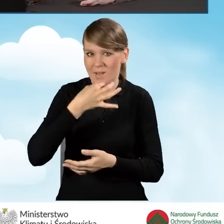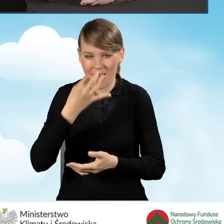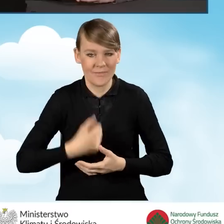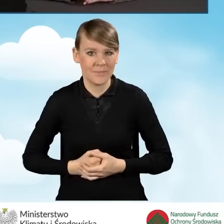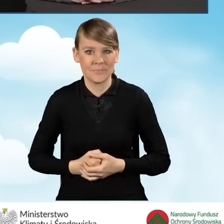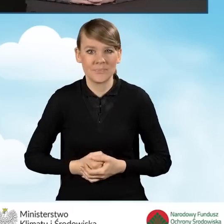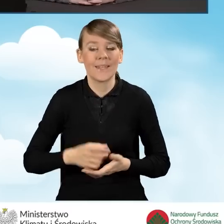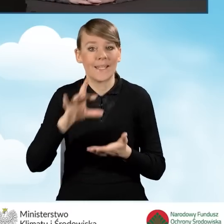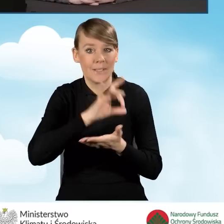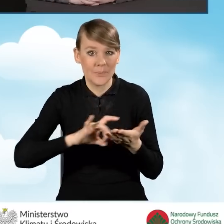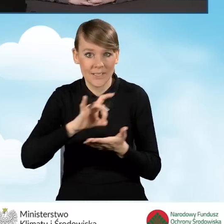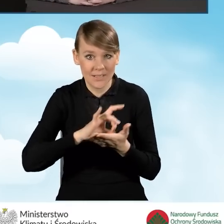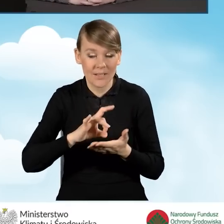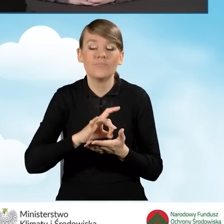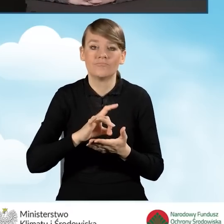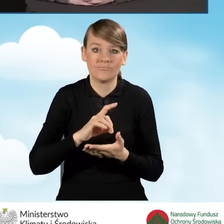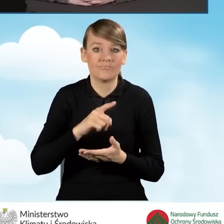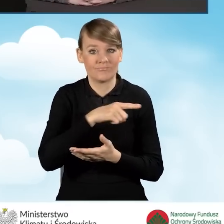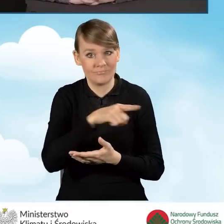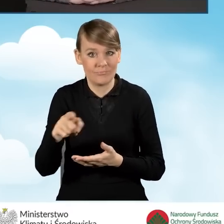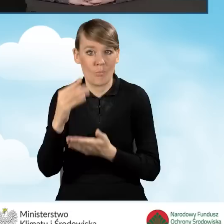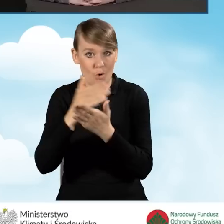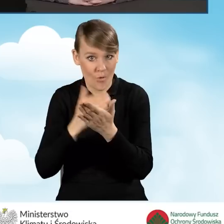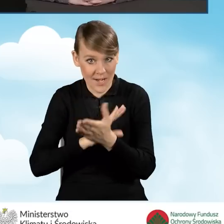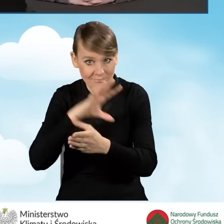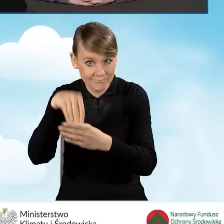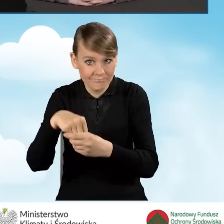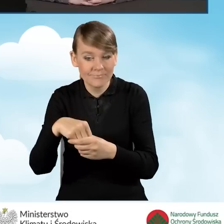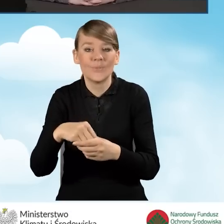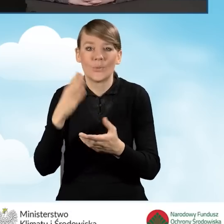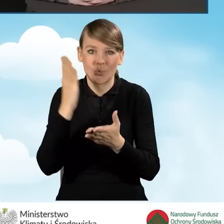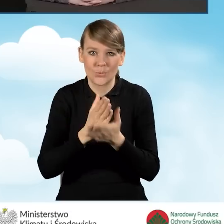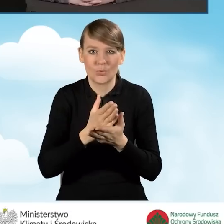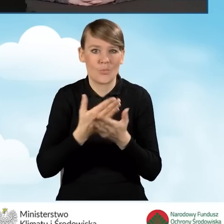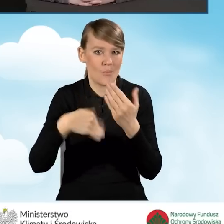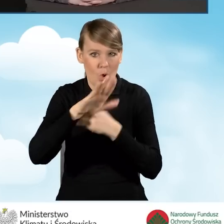Gminy, które przystąpiły do programu to jest już ponad 85%